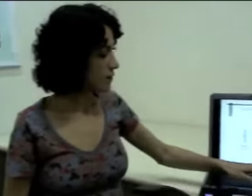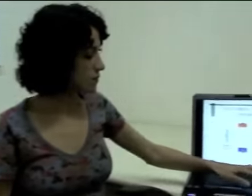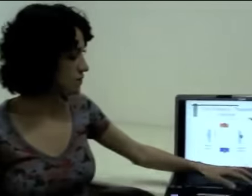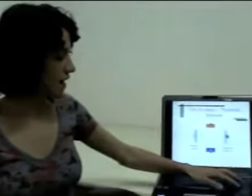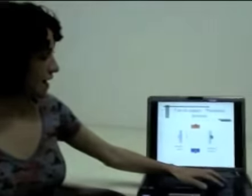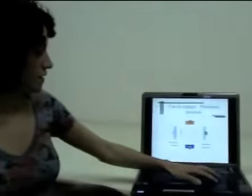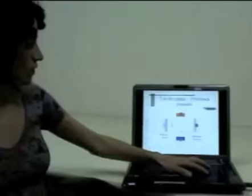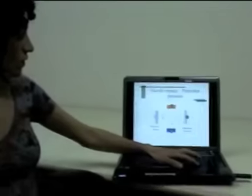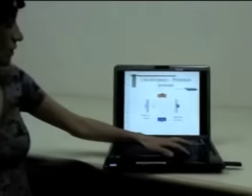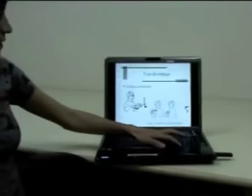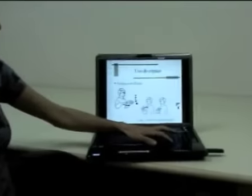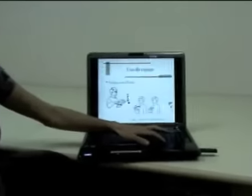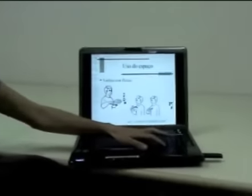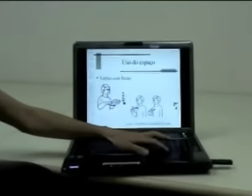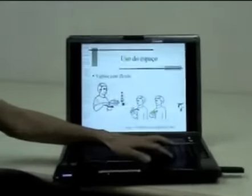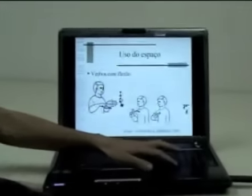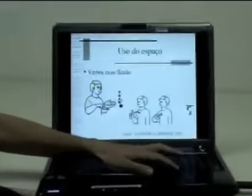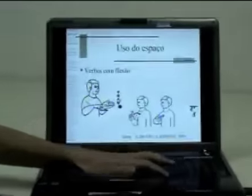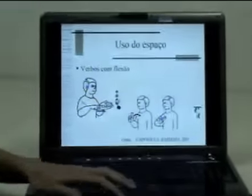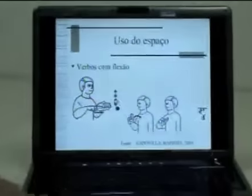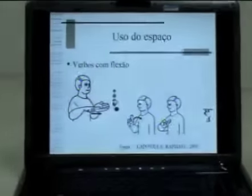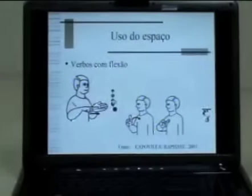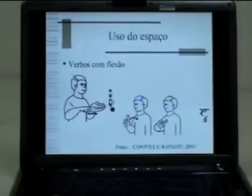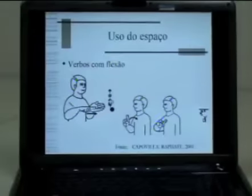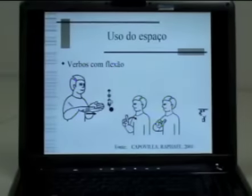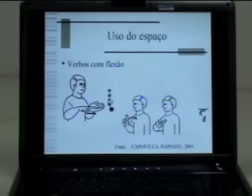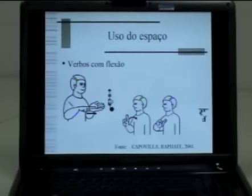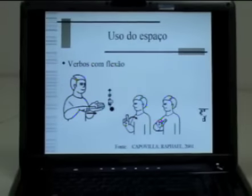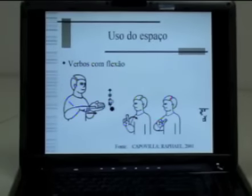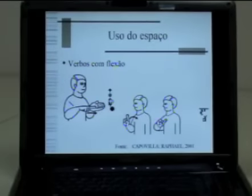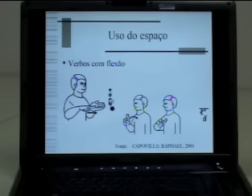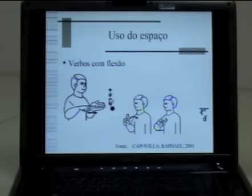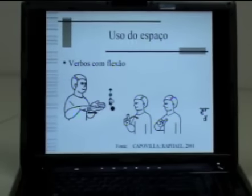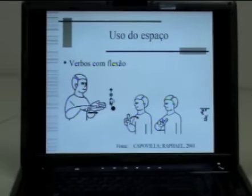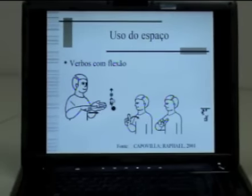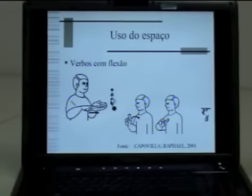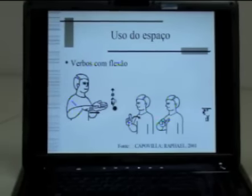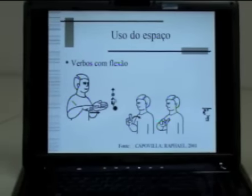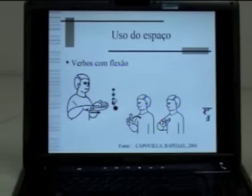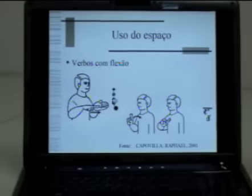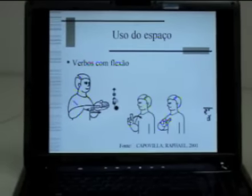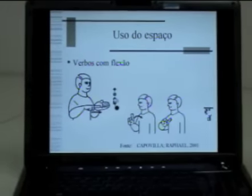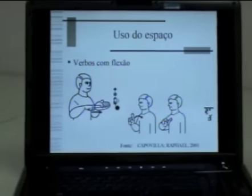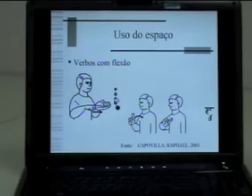Vamos falar agora dos verbos com flexão em língua de sinais.